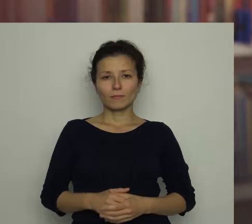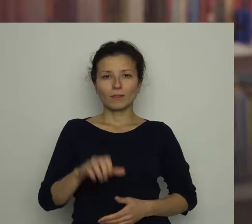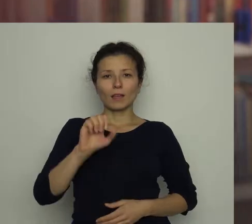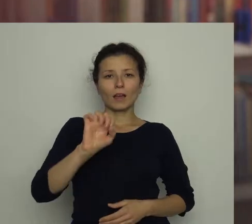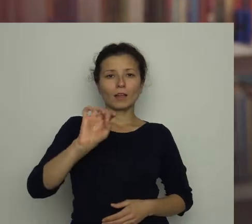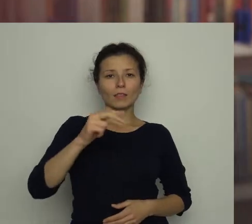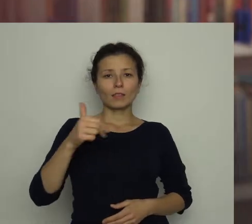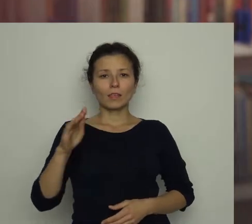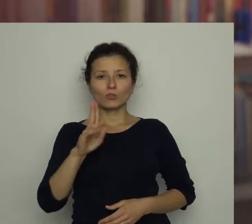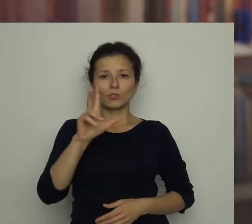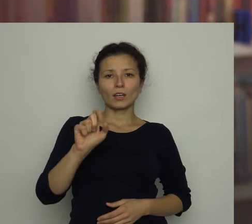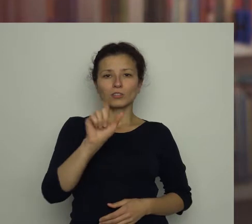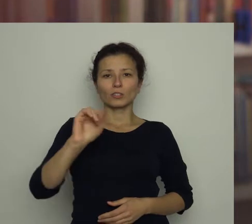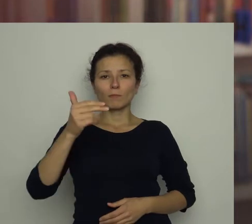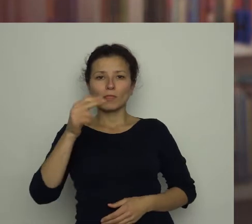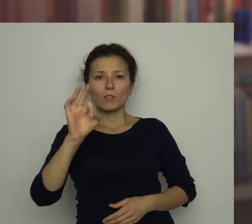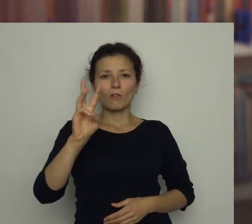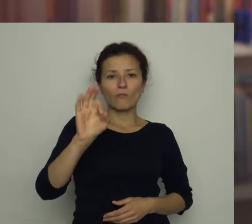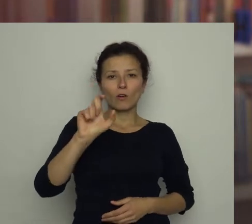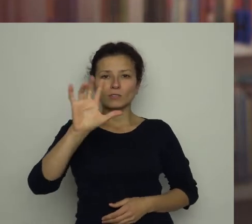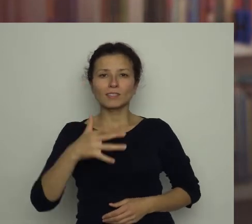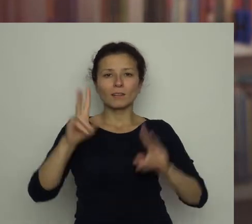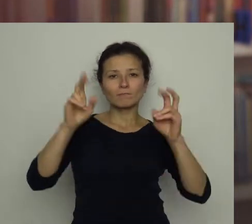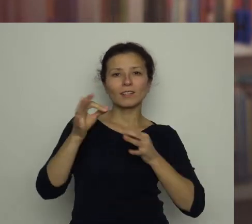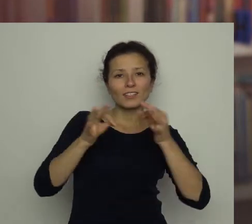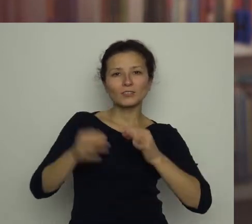Agnieszka Zimnowodzka - „Historie zamiecione pod dywan”